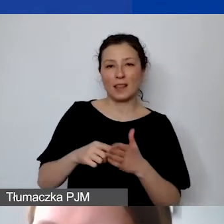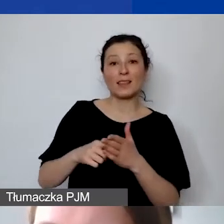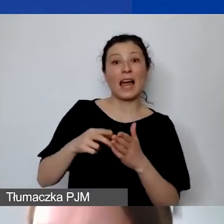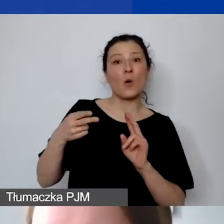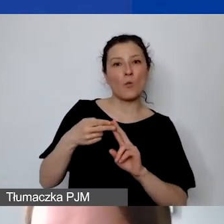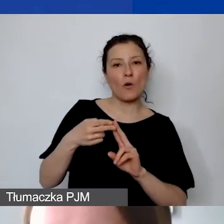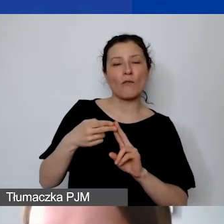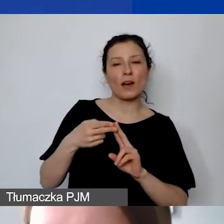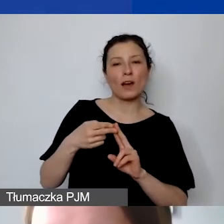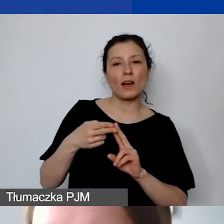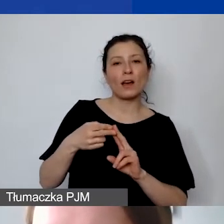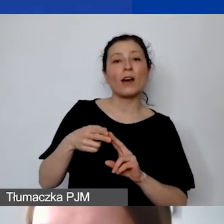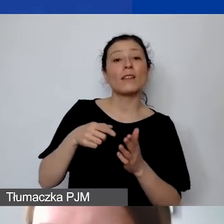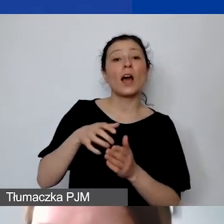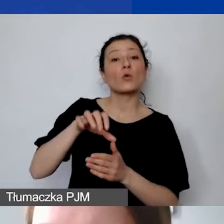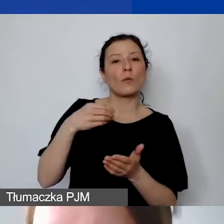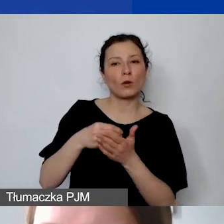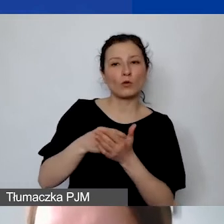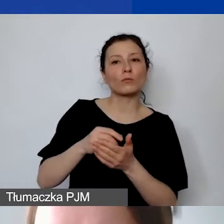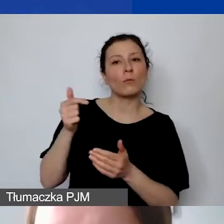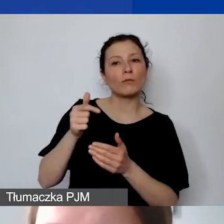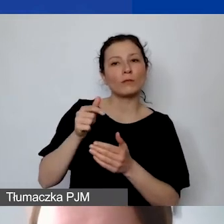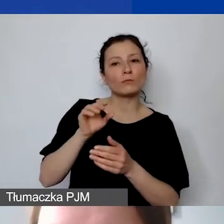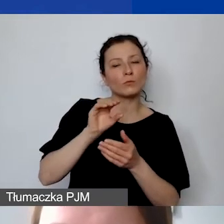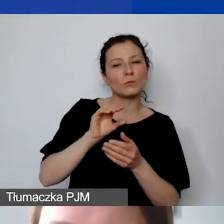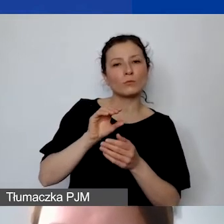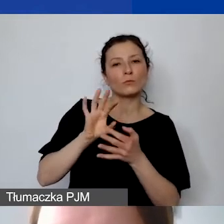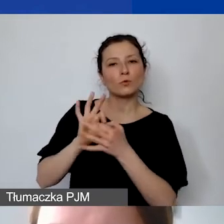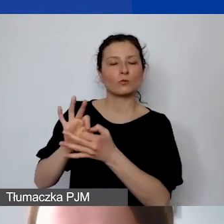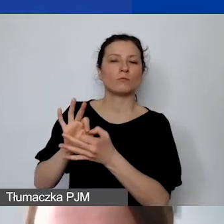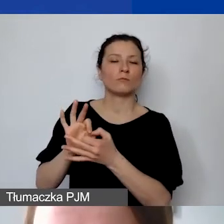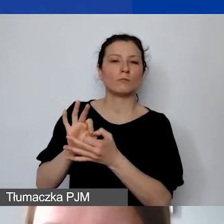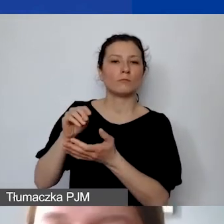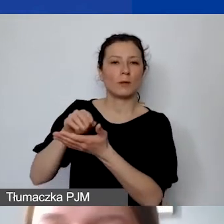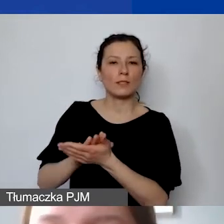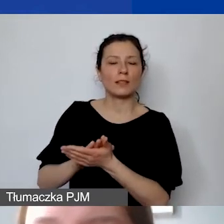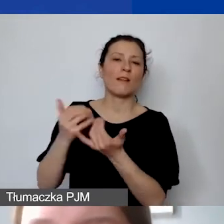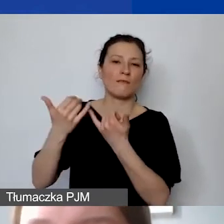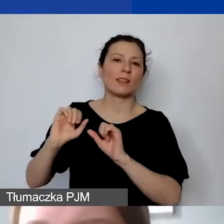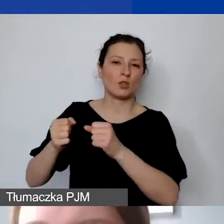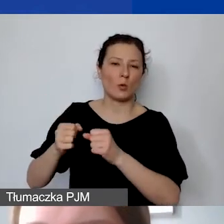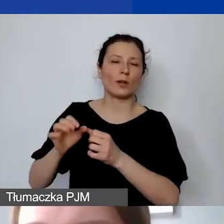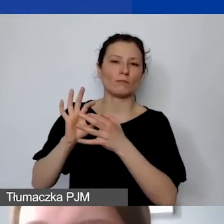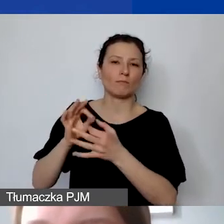takiego rodzaju koszt powinien zostać wprowadzony do odpowiedniego działania merytorycznego. Wyjątkiem są jedynie osoby,